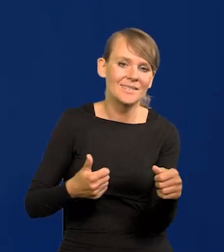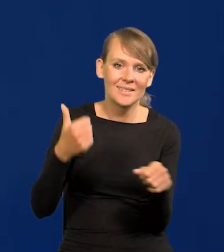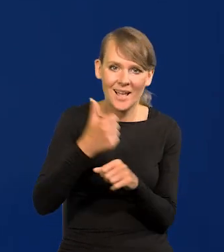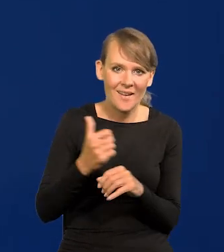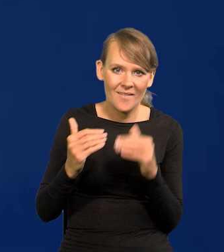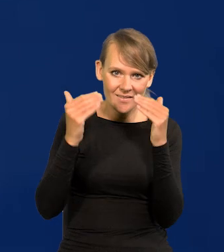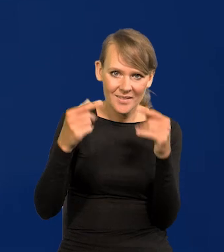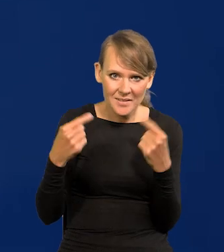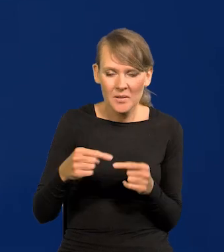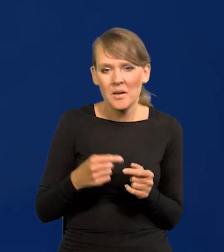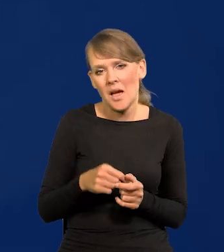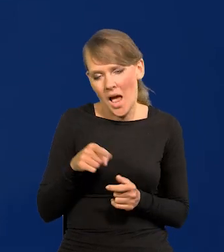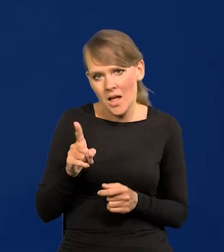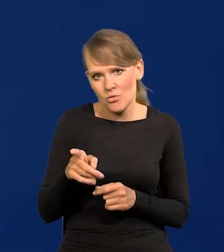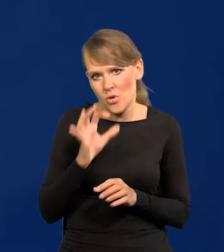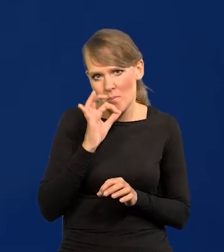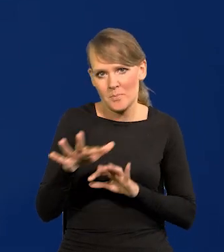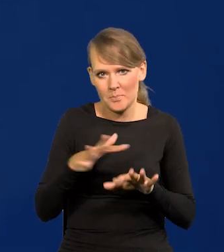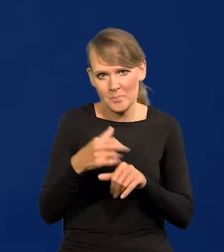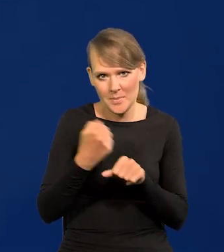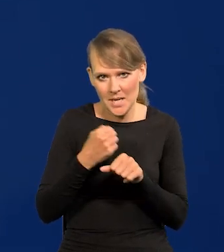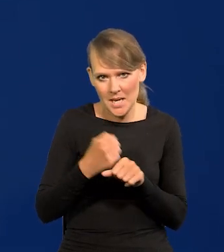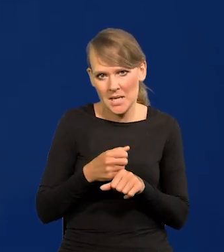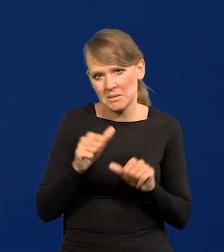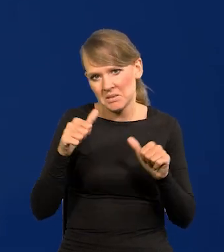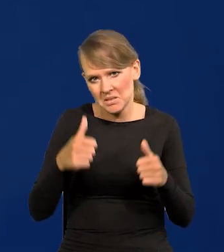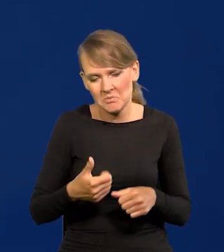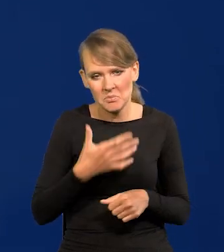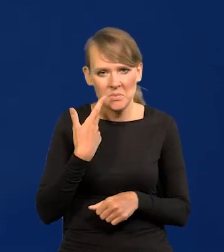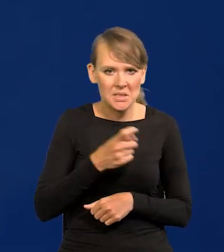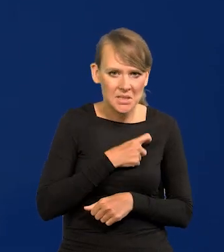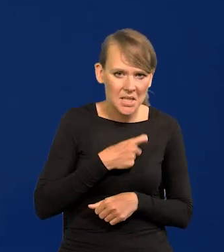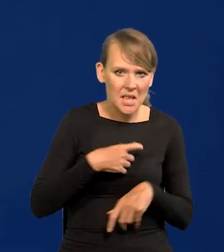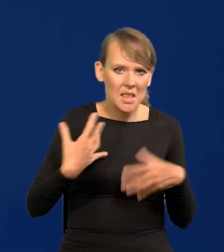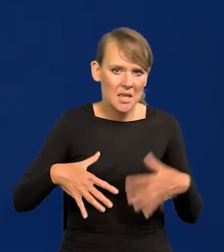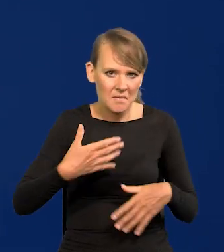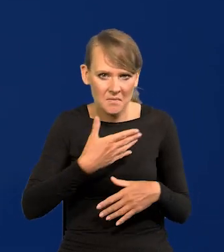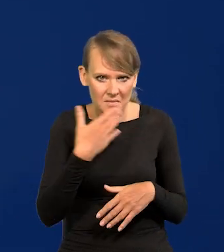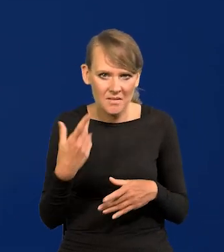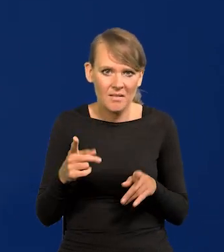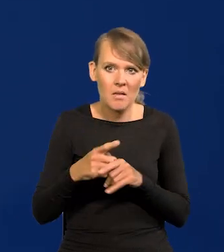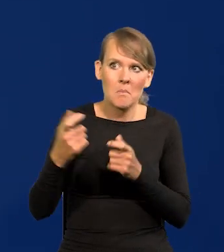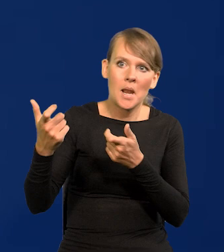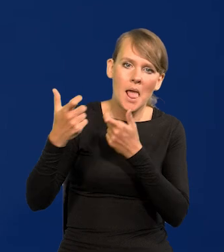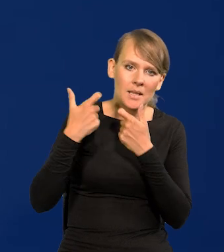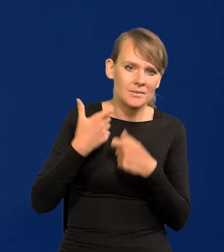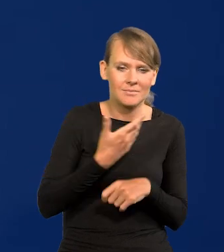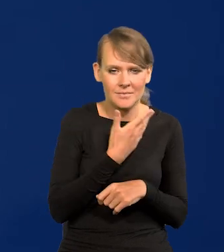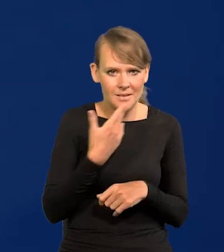ale dobre miejsce pracy, stabilne, nie ma stresów, nie ma nerwowości, bo nie ma też presji.